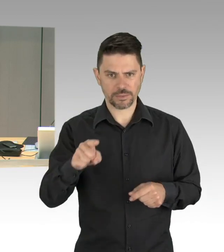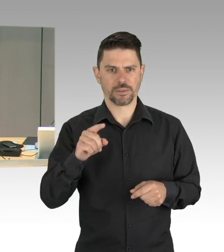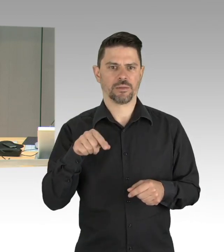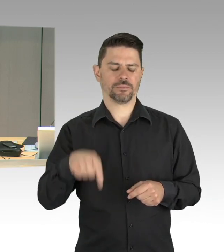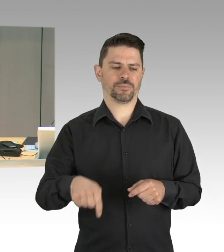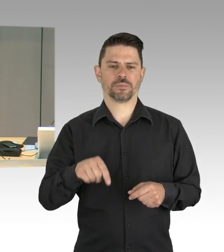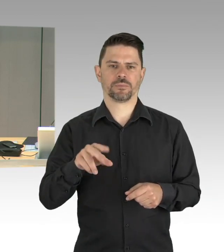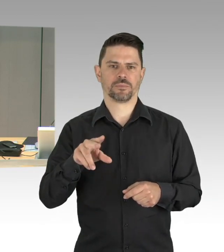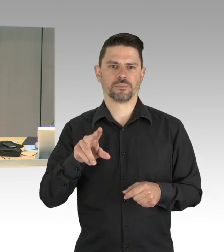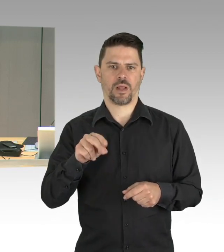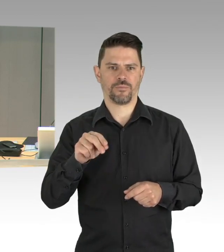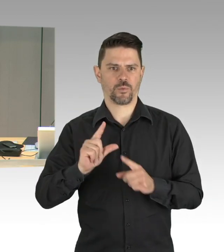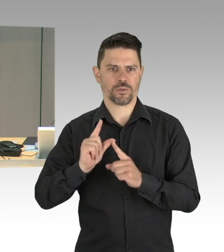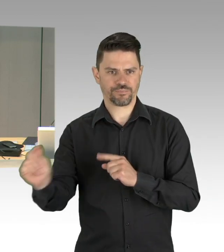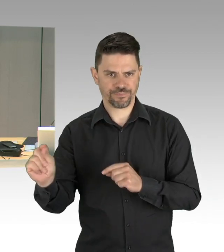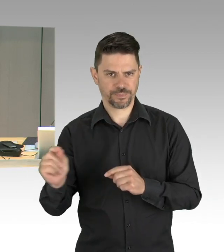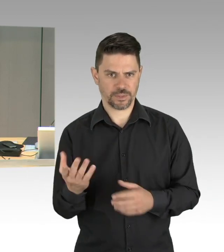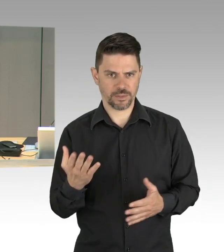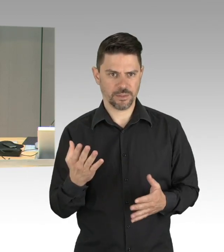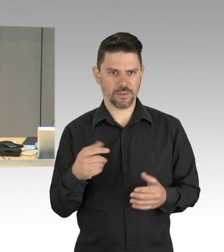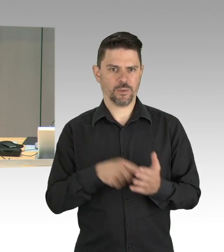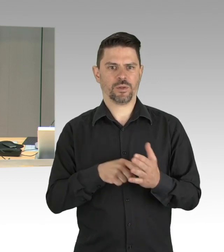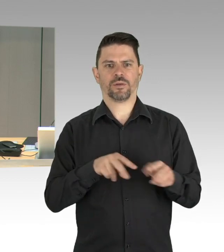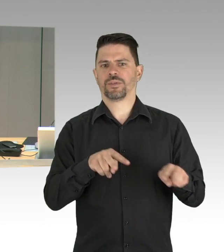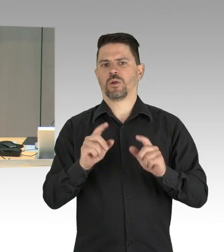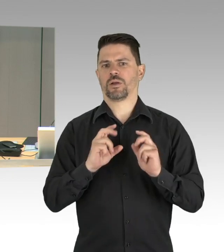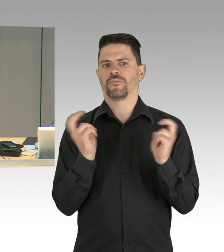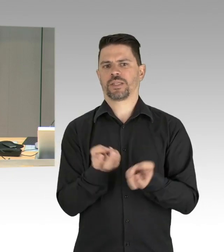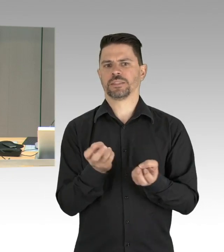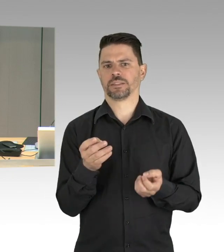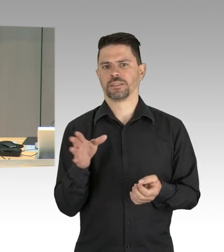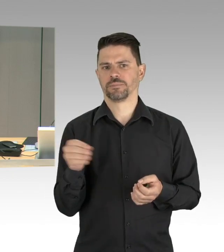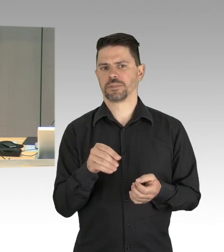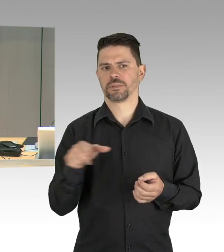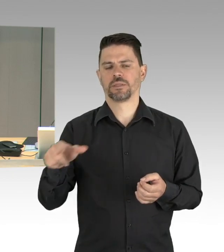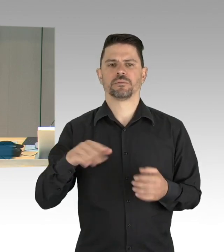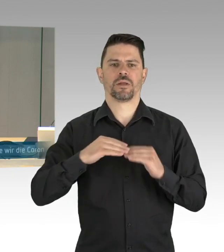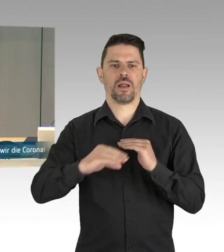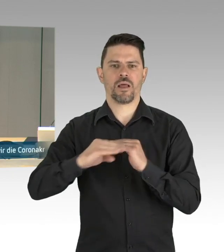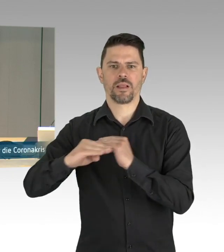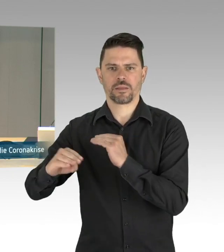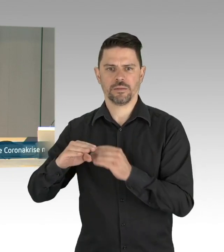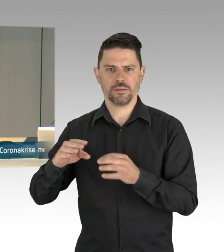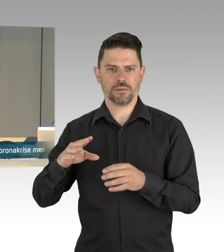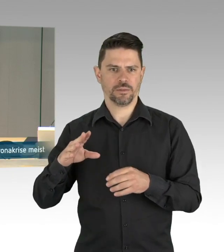das ist die aktuelle Stunde zu dem Thema „Wie wir die Corona-Krise meistern, Existenzängste und Gesundheitsschutz ernst nehmen,